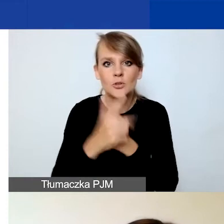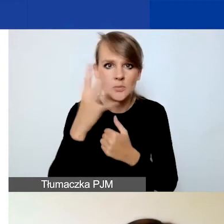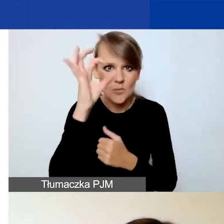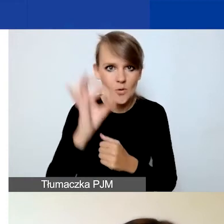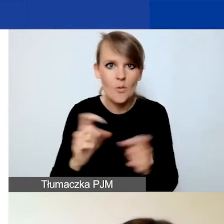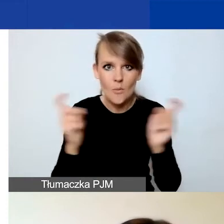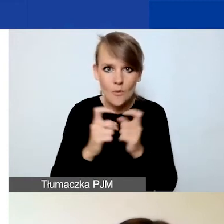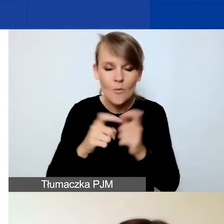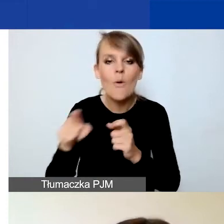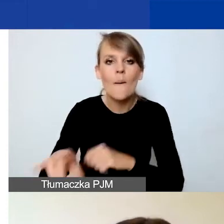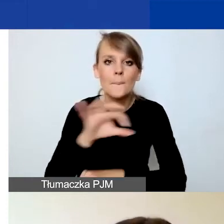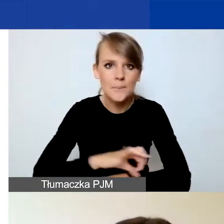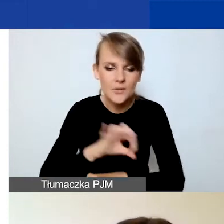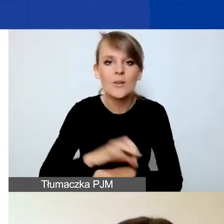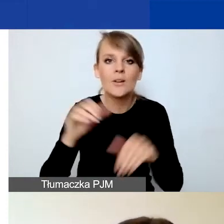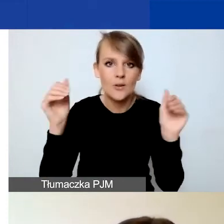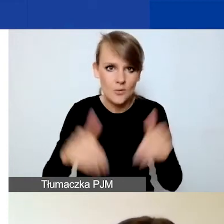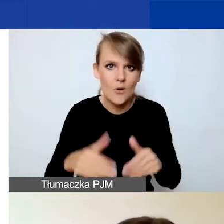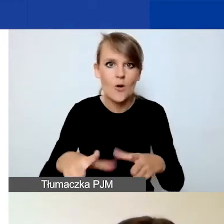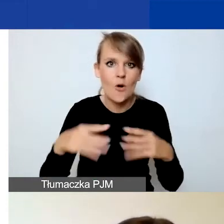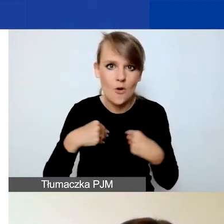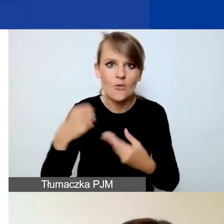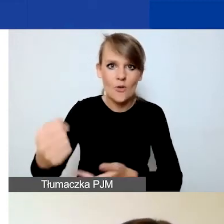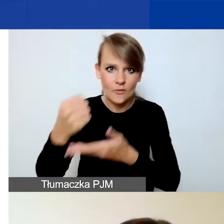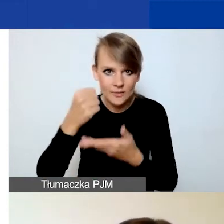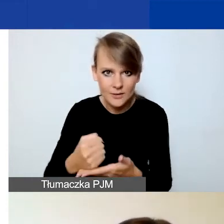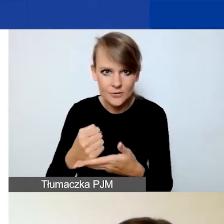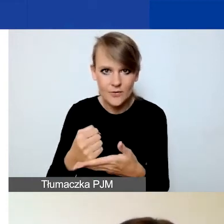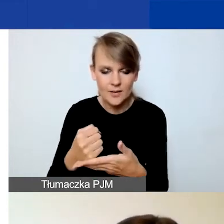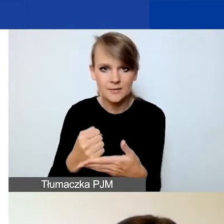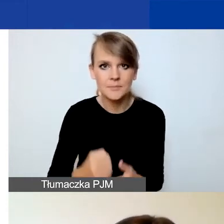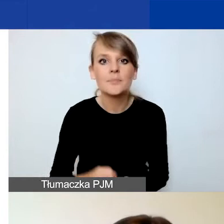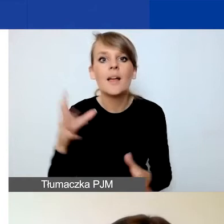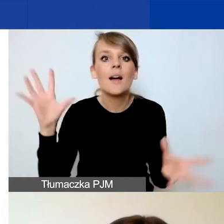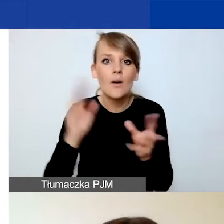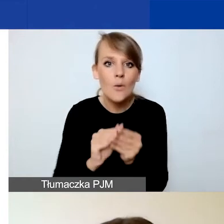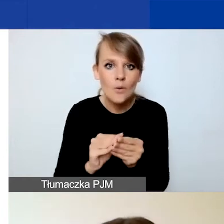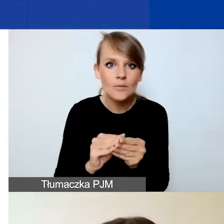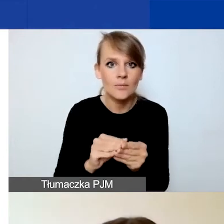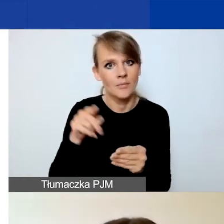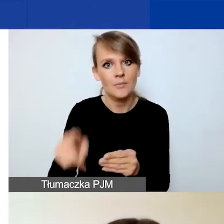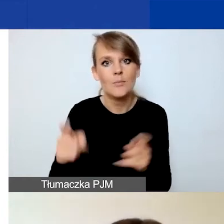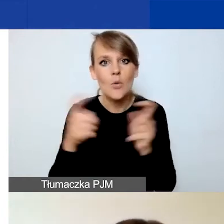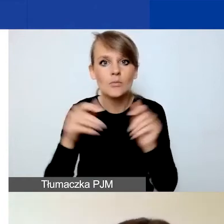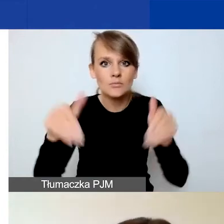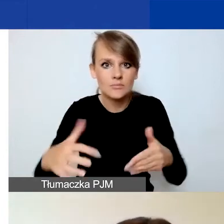aby projekt w ogóle mógł uzyskać dofinansowanie, a łączna pula punktów możliwych do zdobycia to 40.